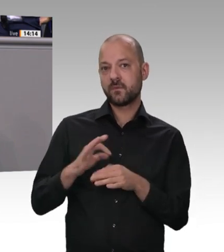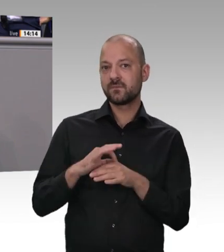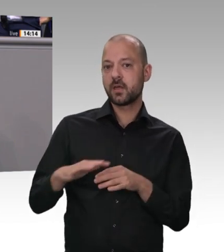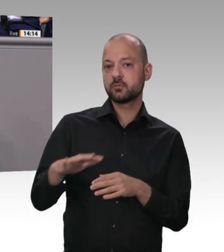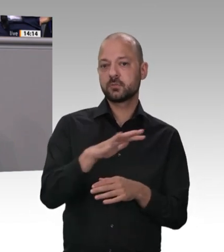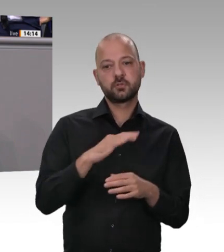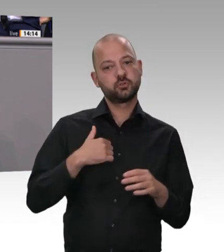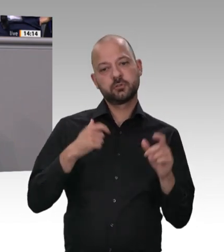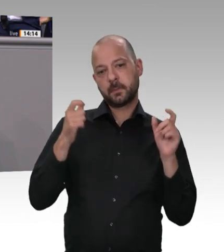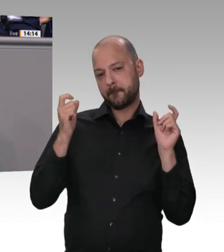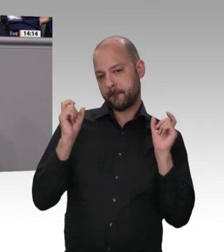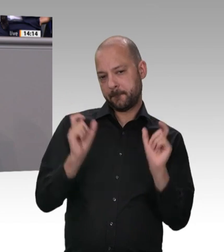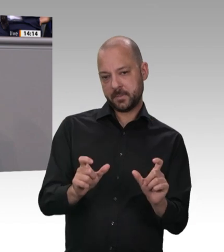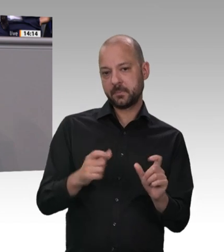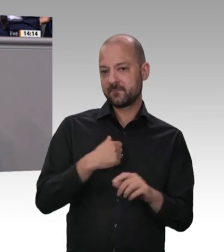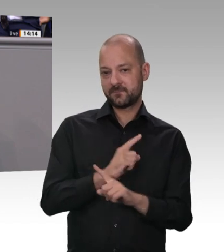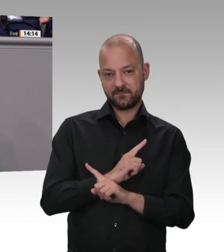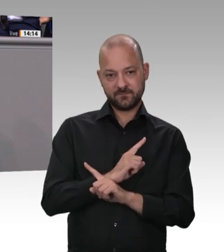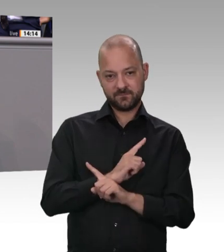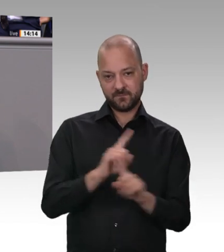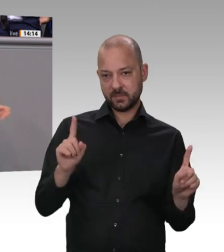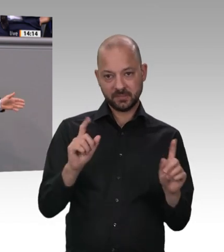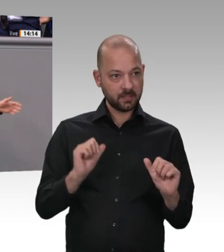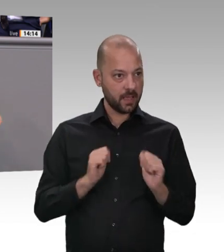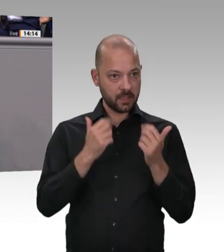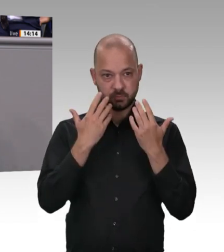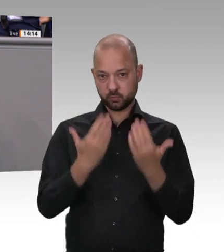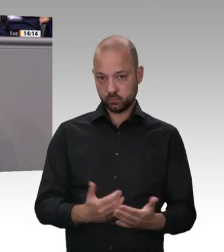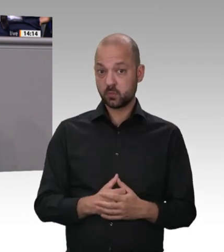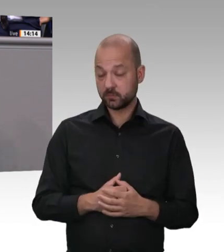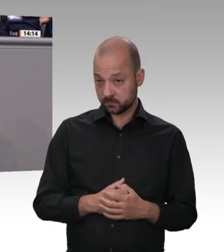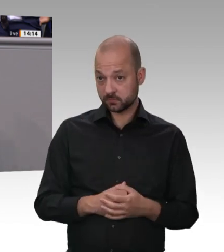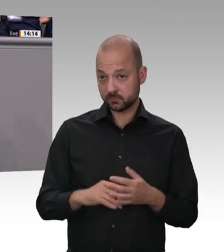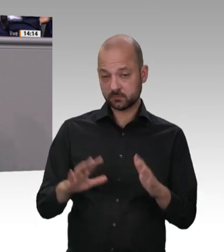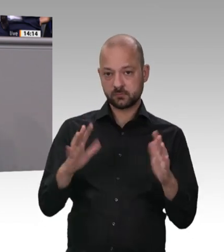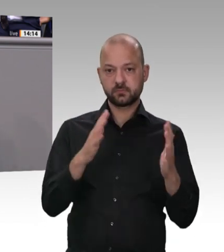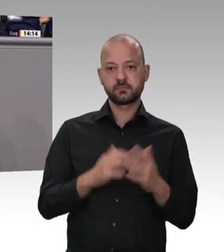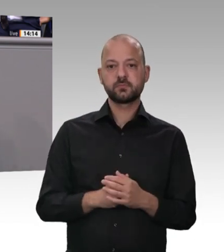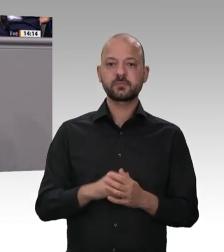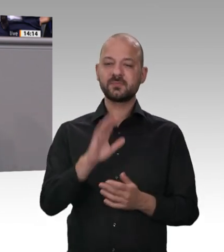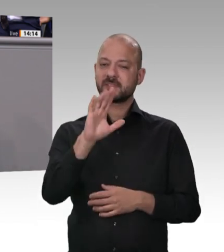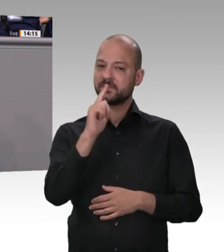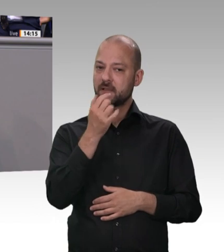gegeben. Ich habe vorhin gesagt: Es sind verschiedene Behörden zuständig: für den Arbeitsschutz die Länder, der Zoll für die Schwarzarbeitskontrolle. Es sind